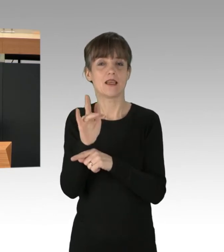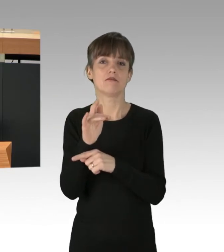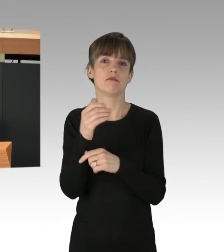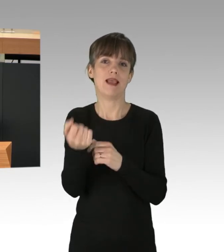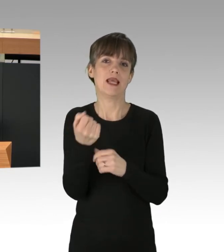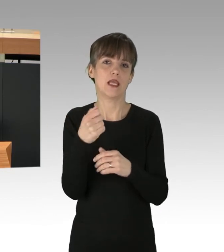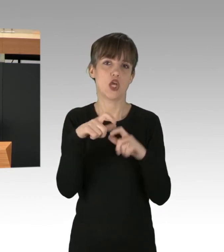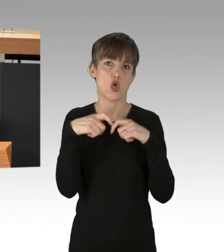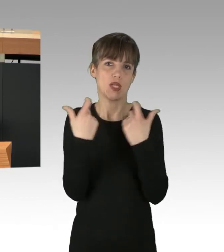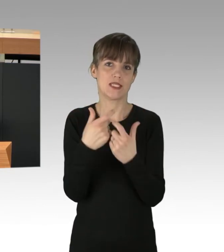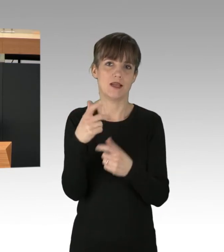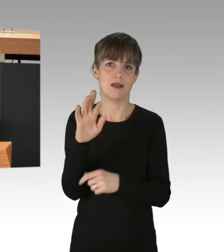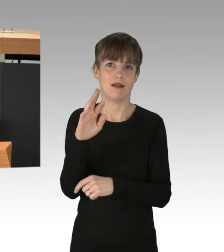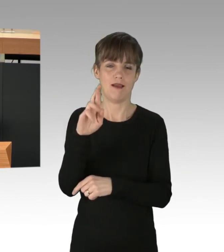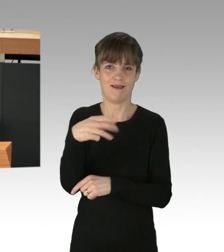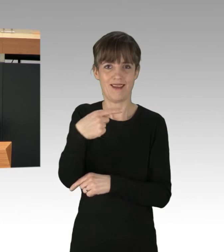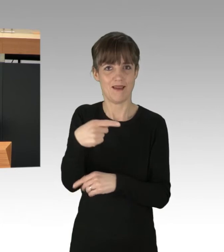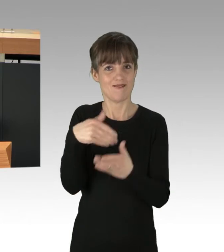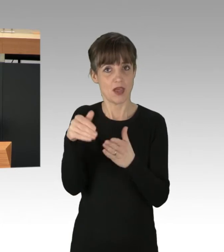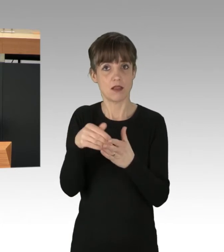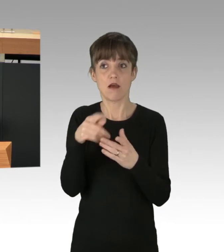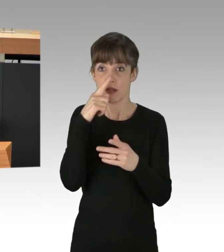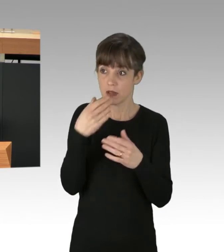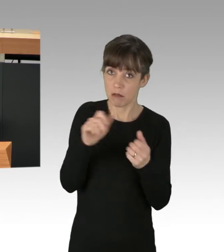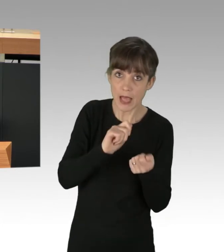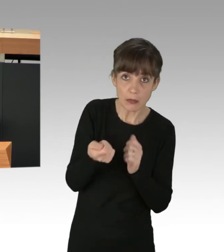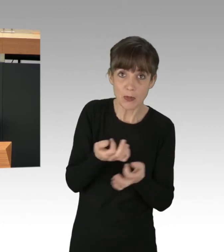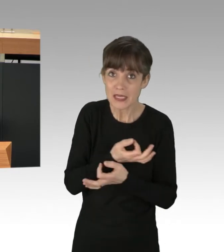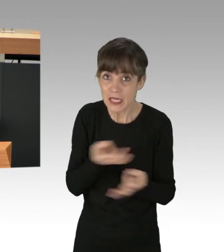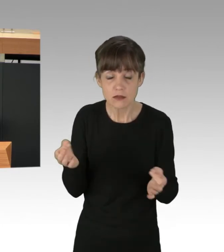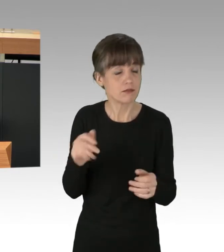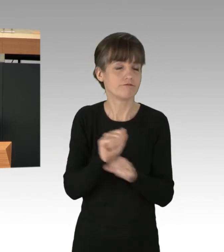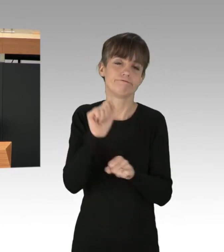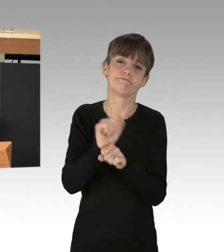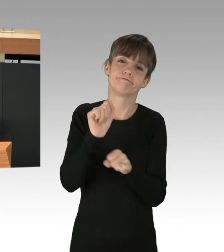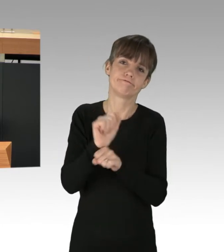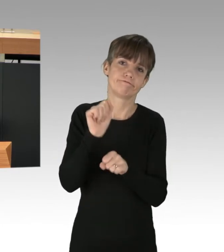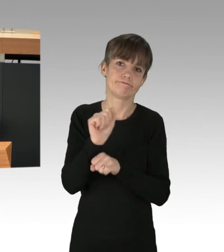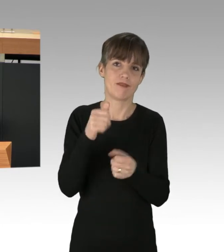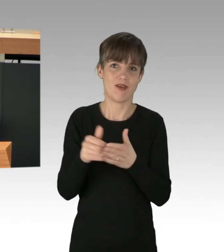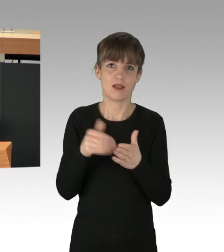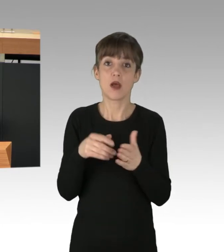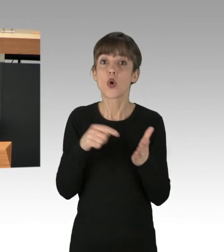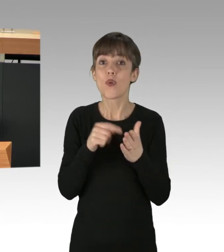solange grundlegende Veränderungen ausbleiben. Es besteht kein Zweifel, dass es in Bezug auf die Klimakrise nur noch heißen kann: